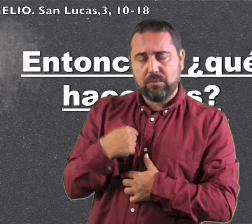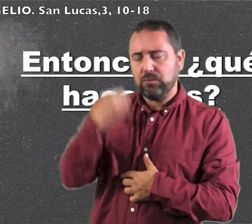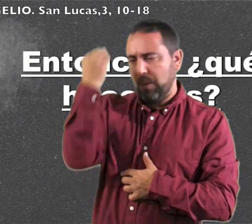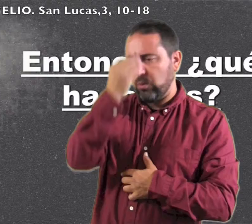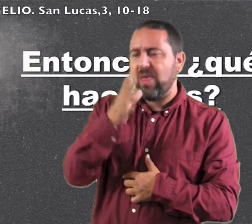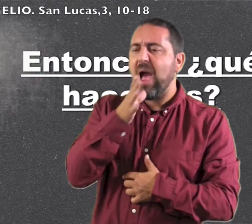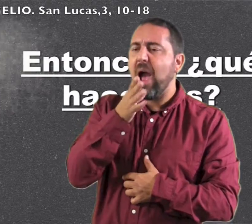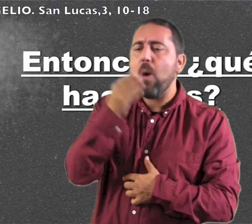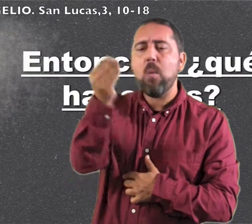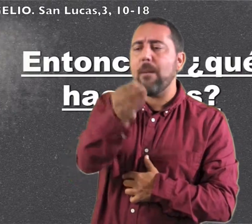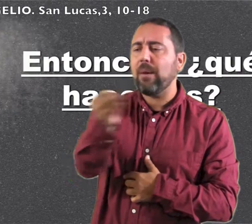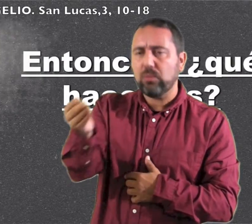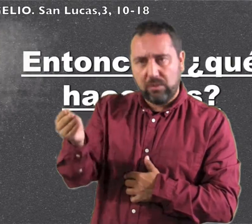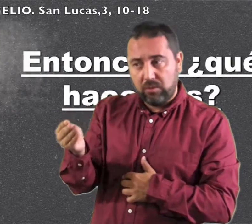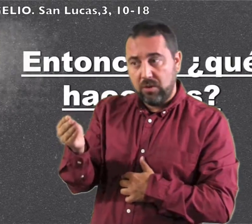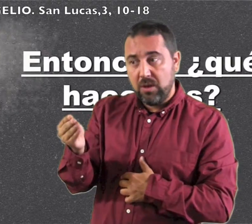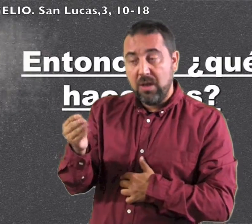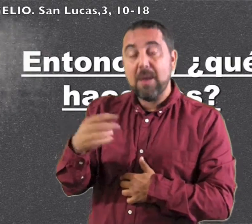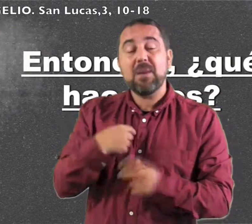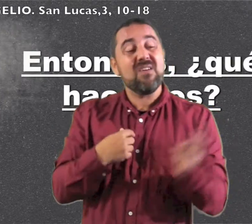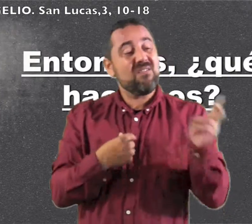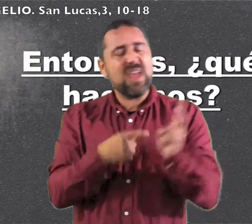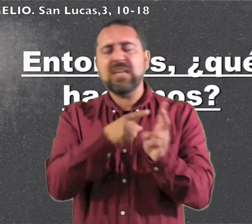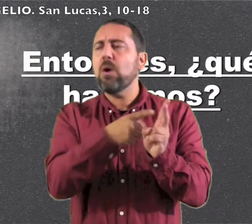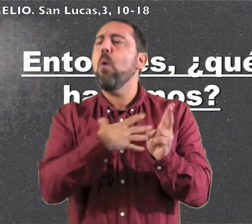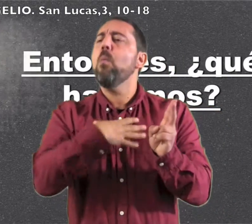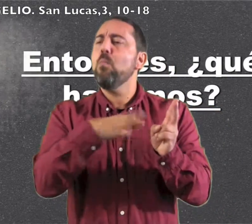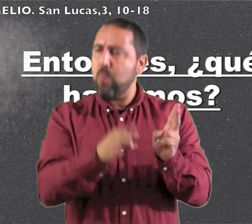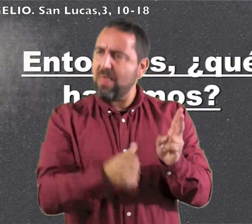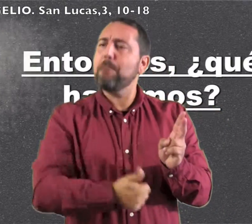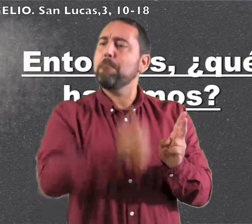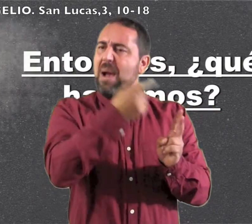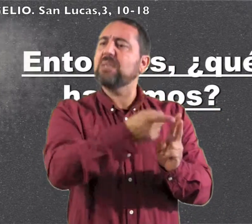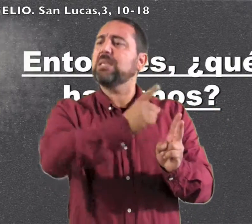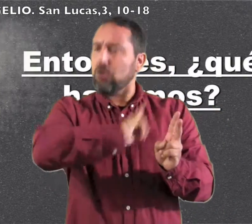"Yo os bautizo con agua pero viene el que puede más que yo,